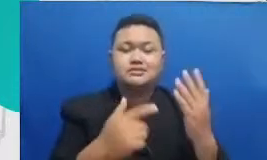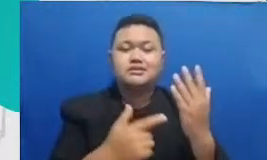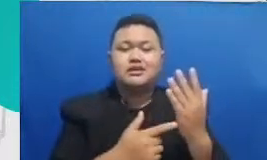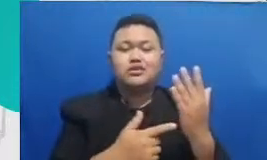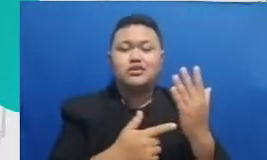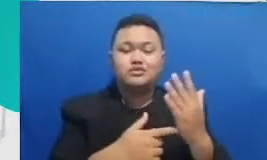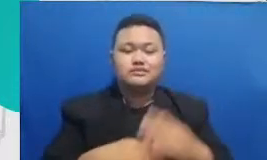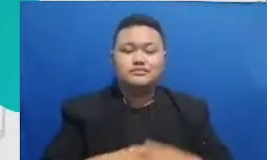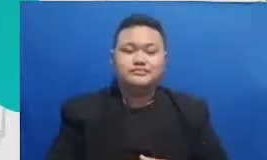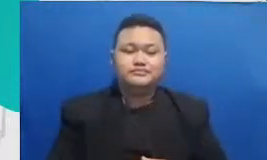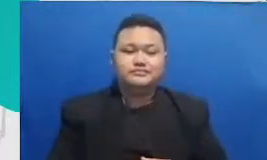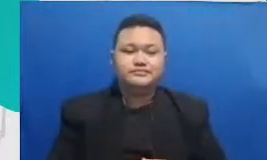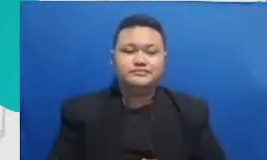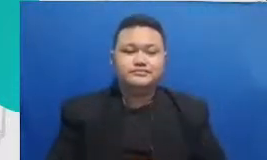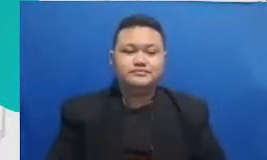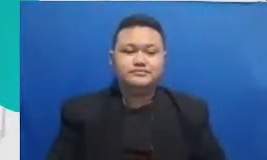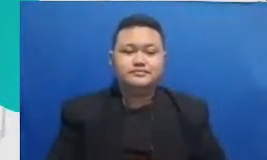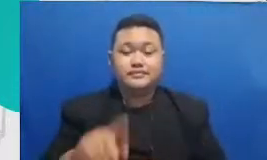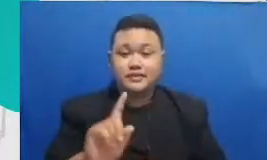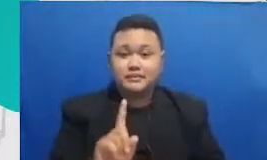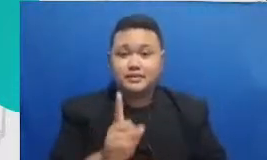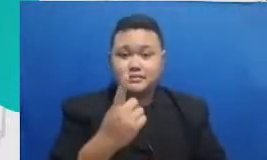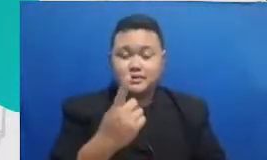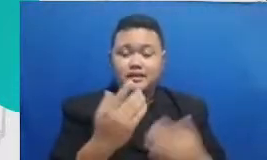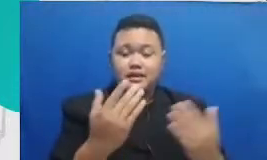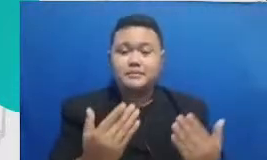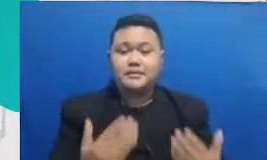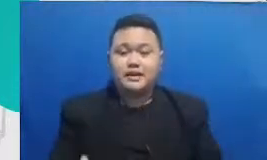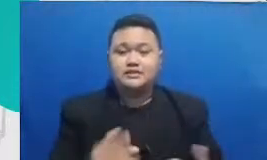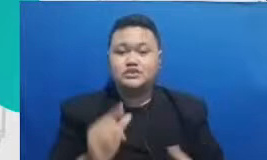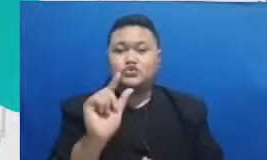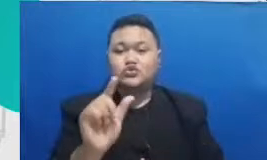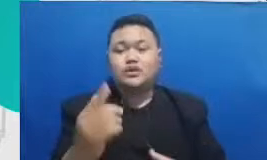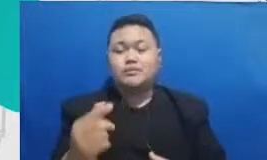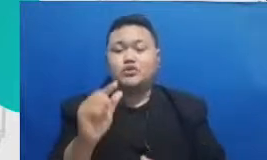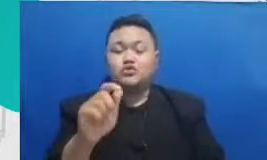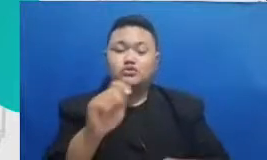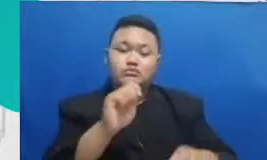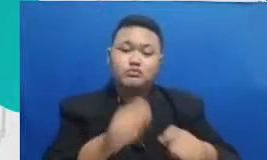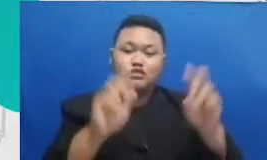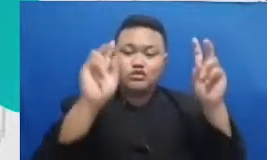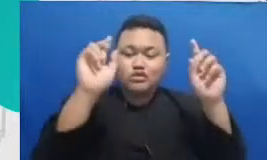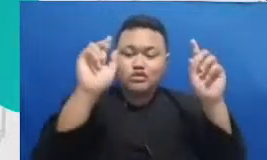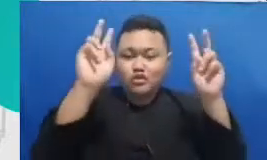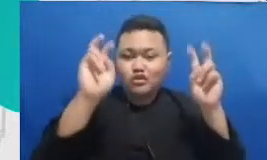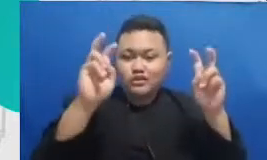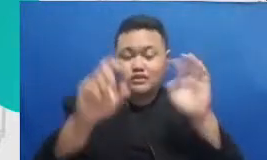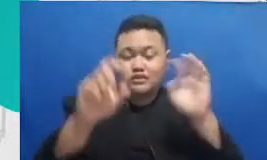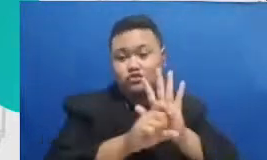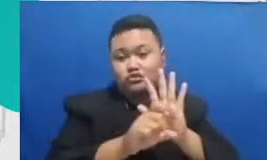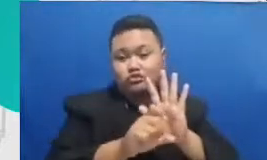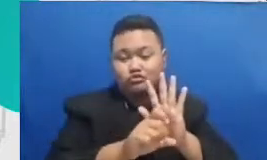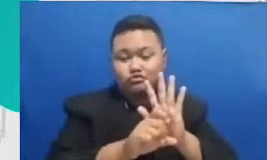membuat konten misalnya aplikasi untuk membuat video mengedit video aplikasi untuk rekaman